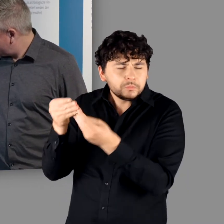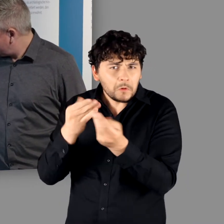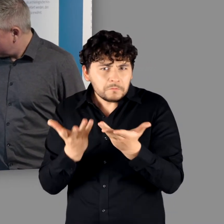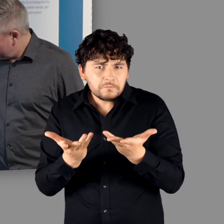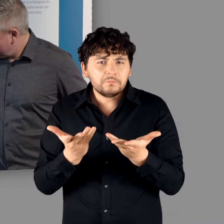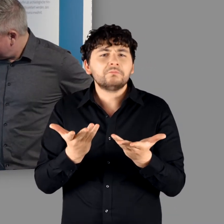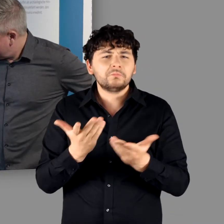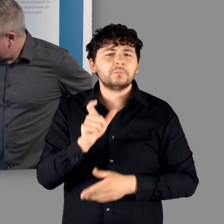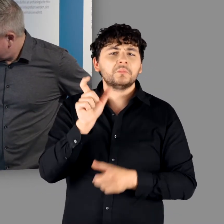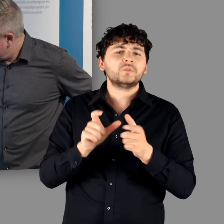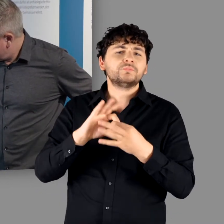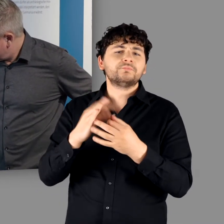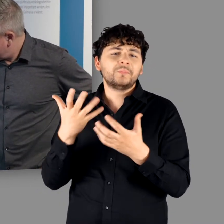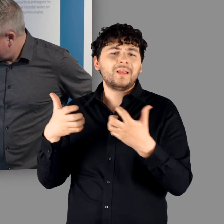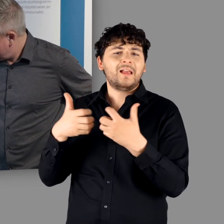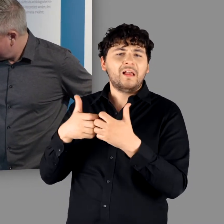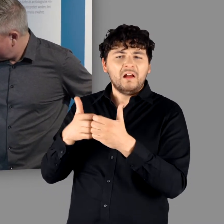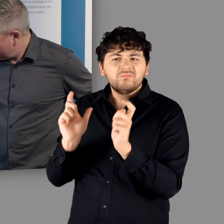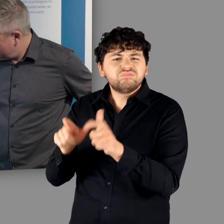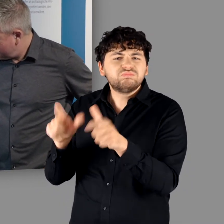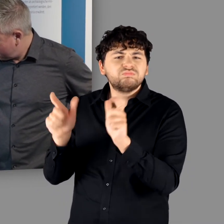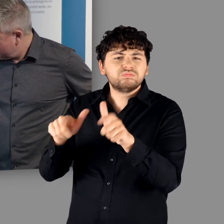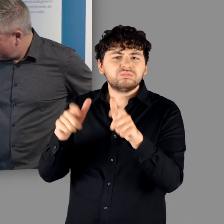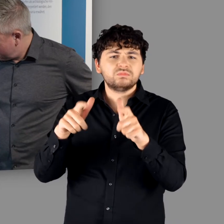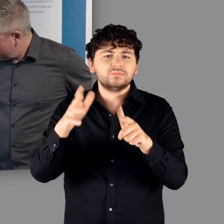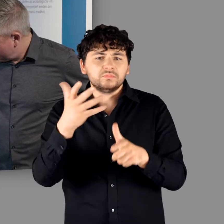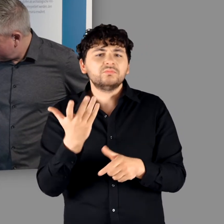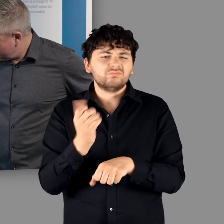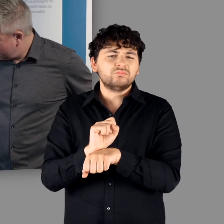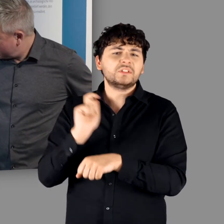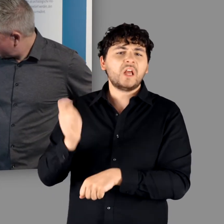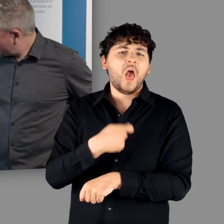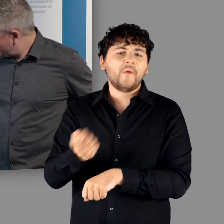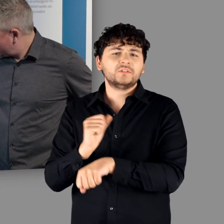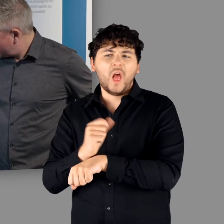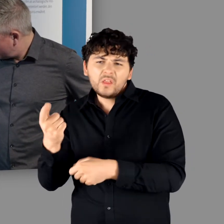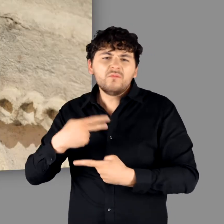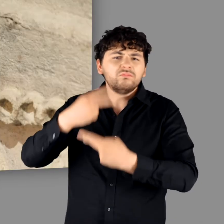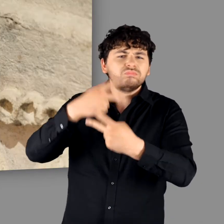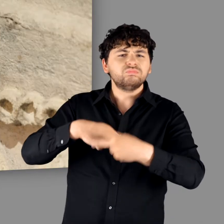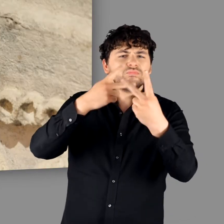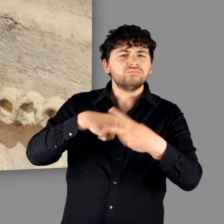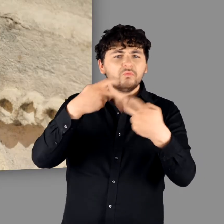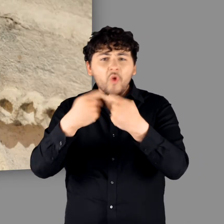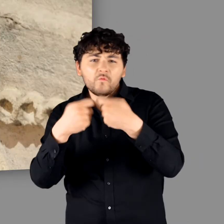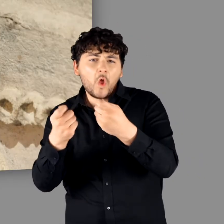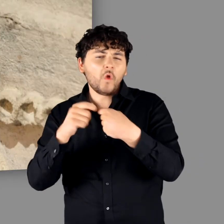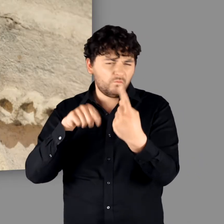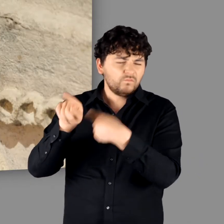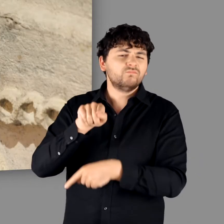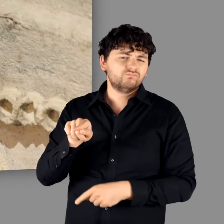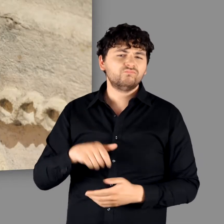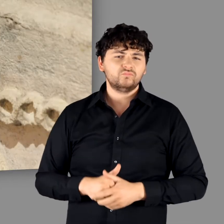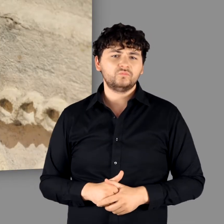"Genau. Leute, die im Krieg gefangengenommen worden sind, sind als Sklaven aus der Germania verkauft worden.